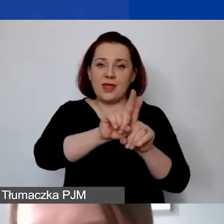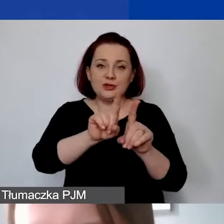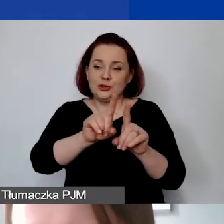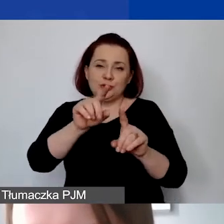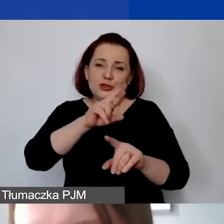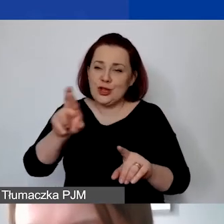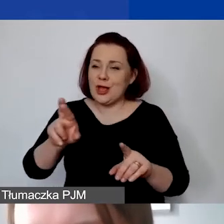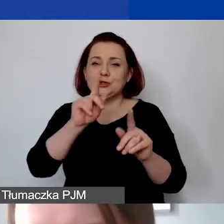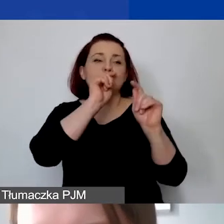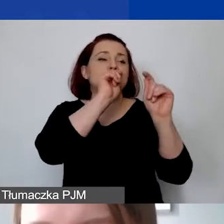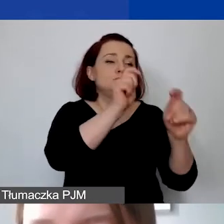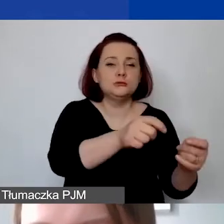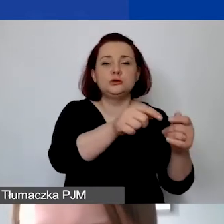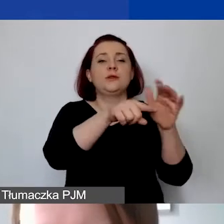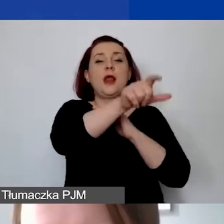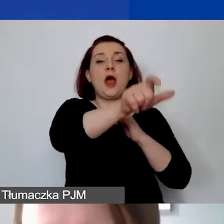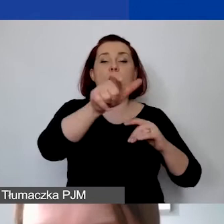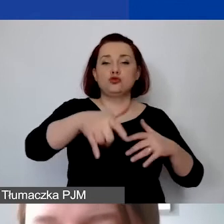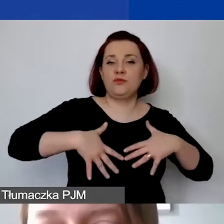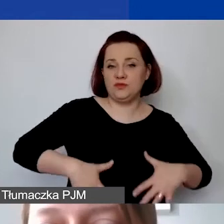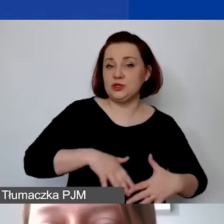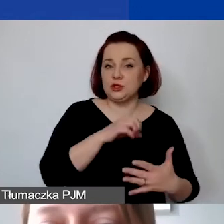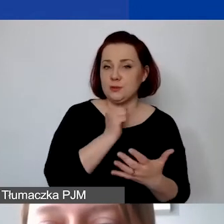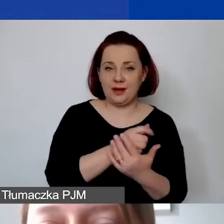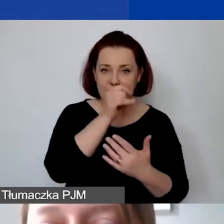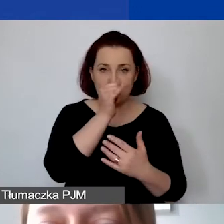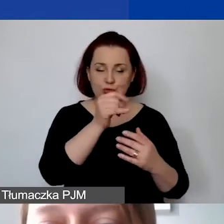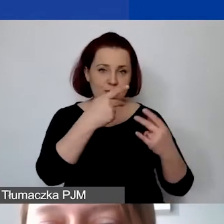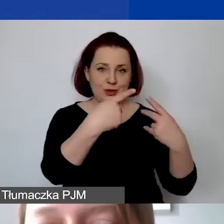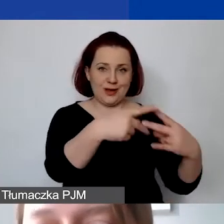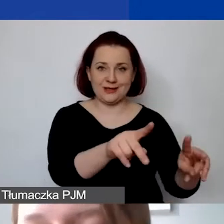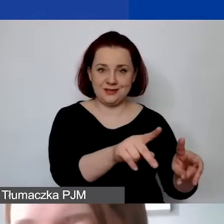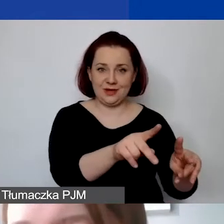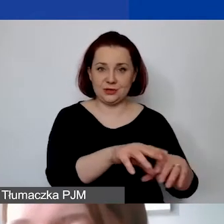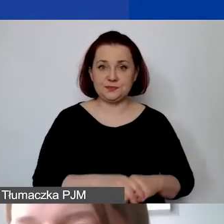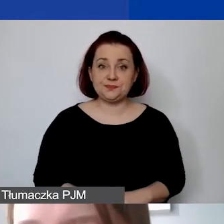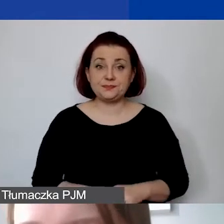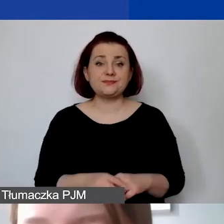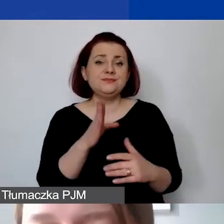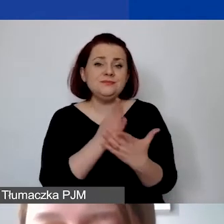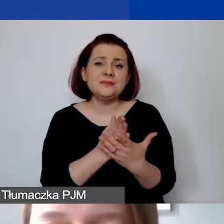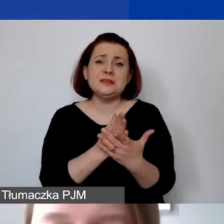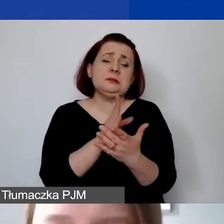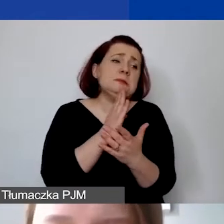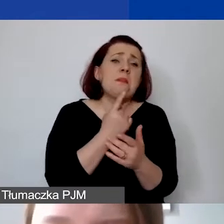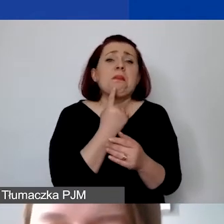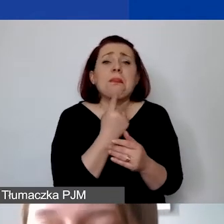czyli darowizn dla osób fizycznych lub prawnych za wyjątkiem małych nagród czy podarunków